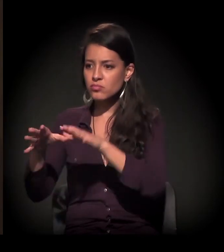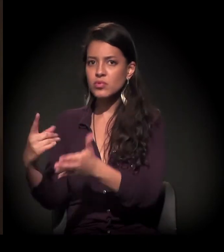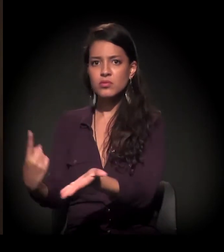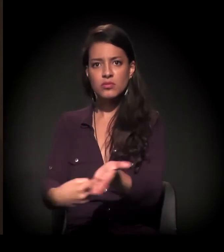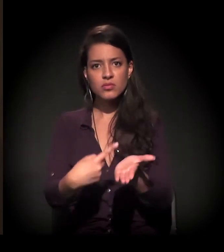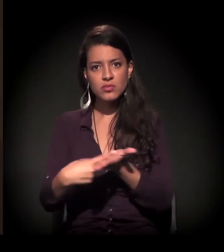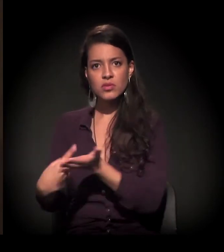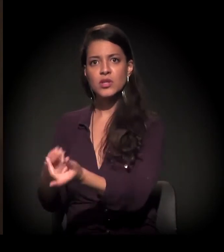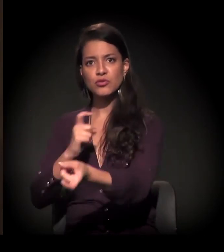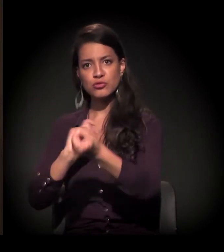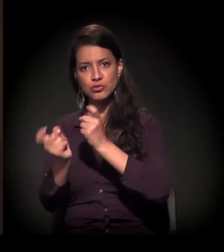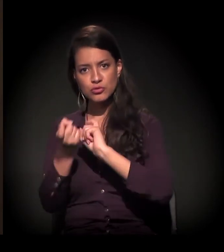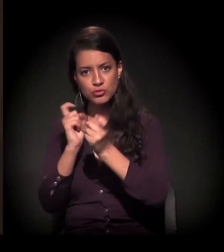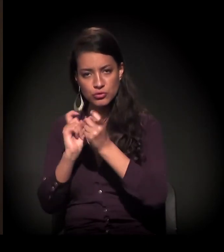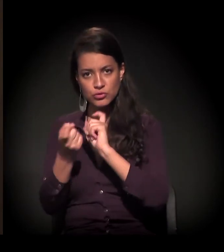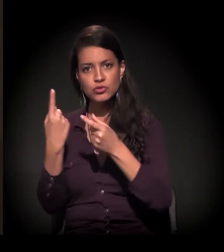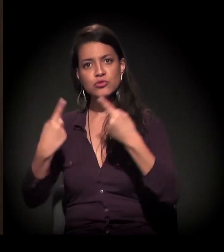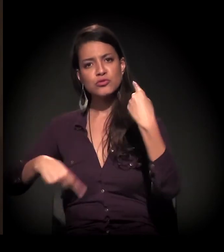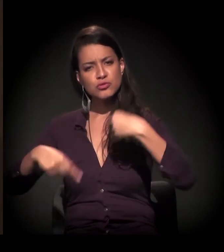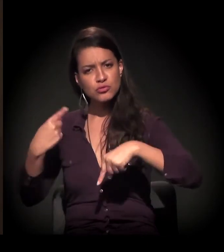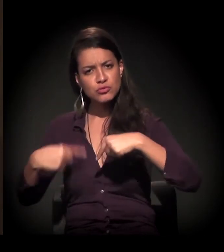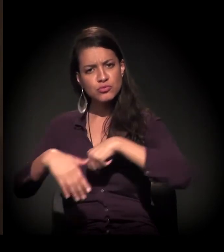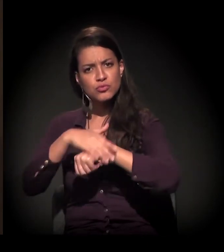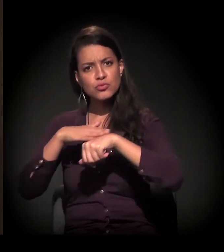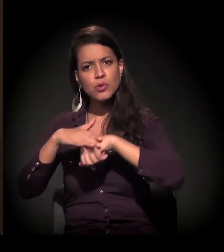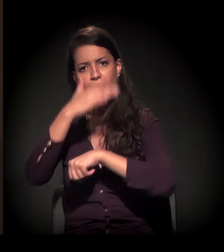muitos estudantes se envolvendo nessa história,